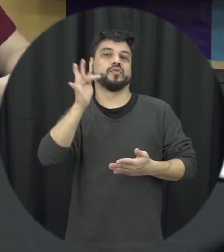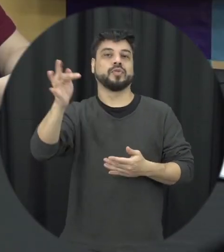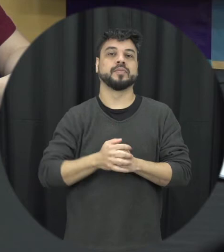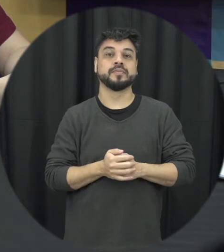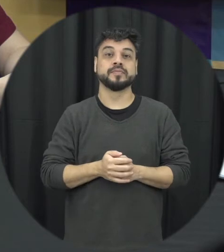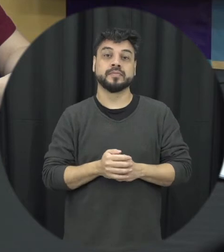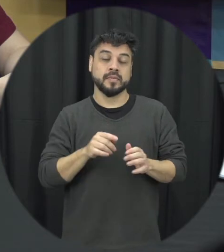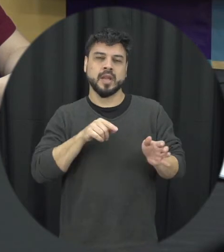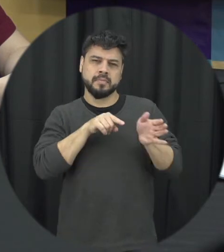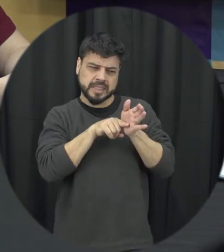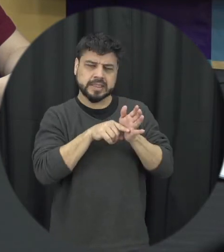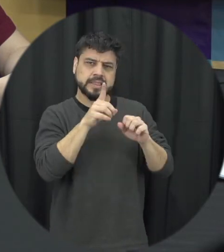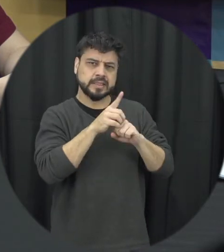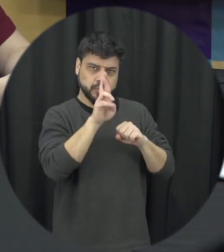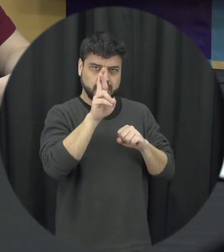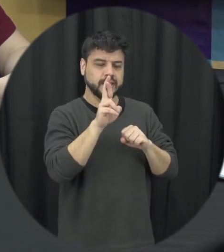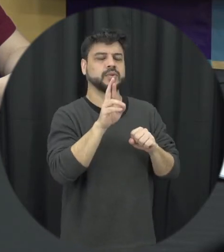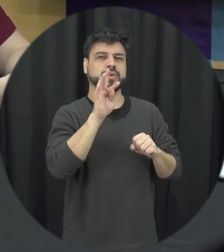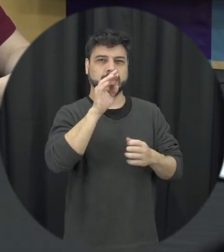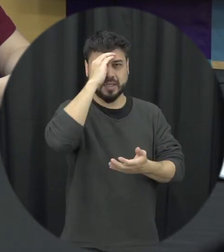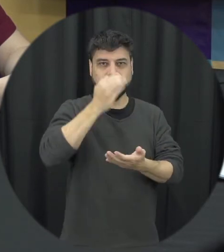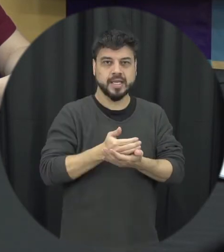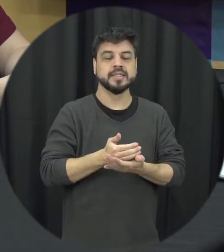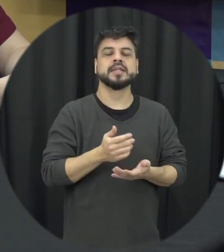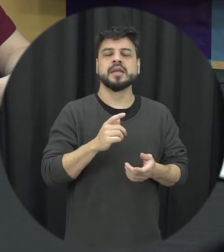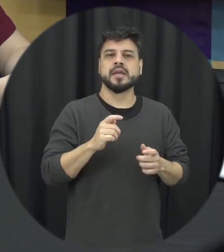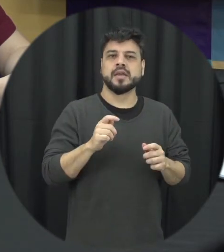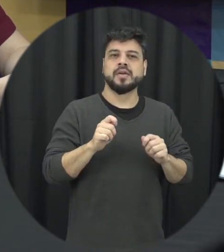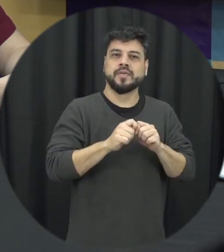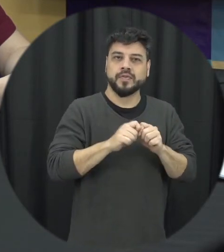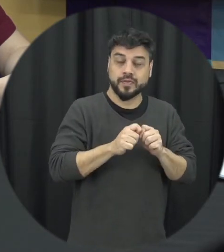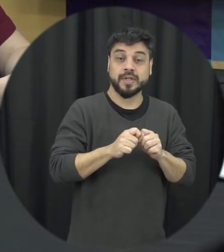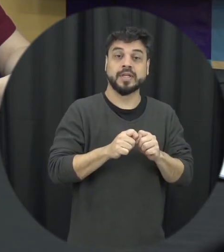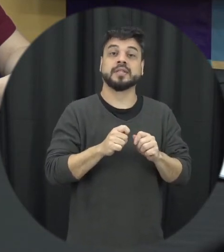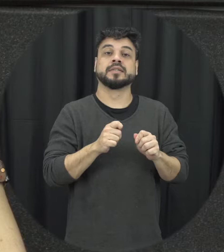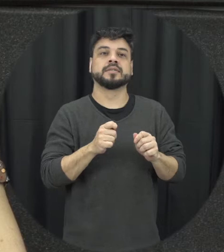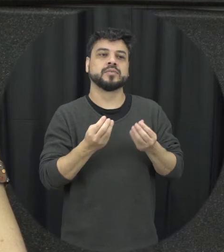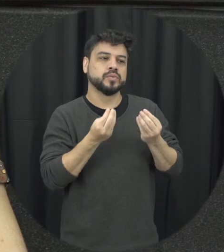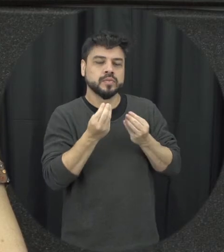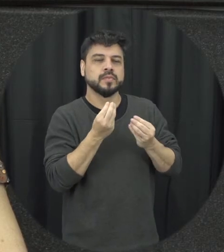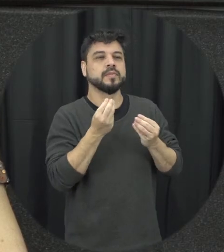no trabalho da tese eu desenvolvi para mim ter Valley uma intervenção para prevenir a violência